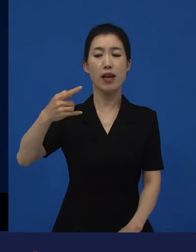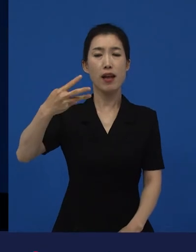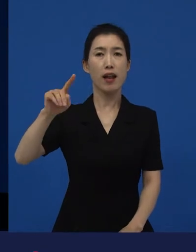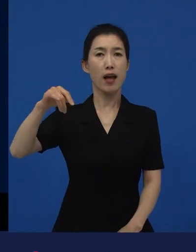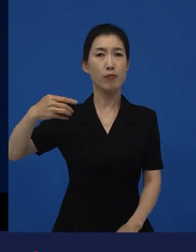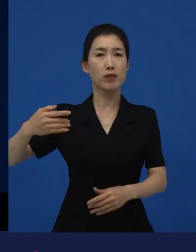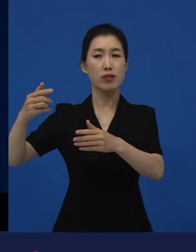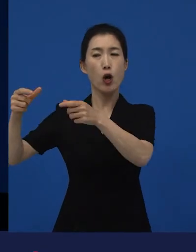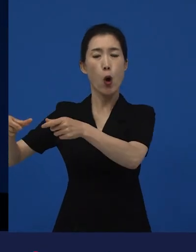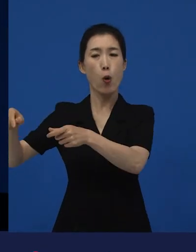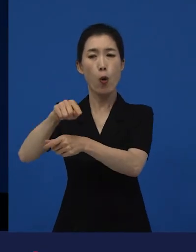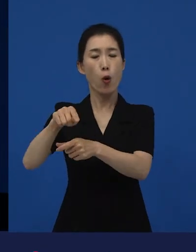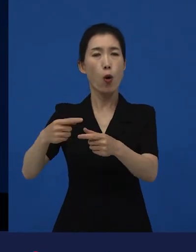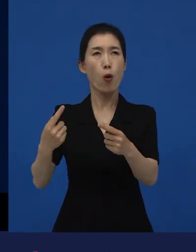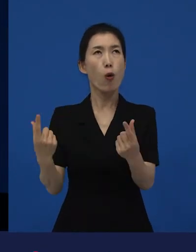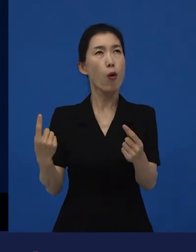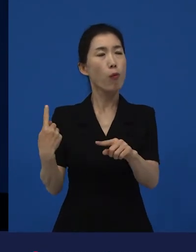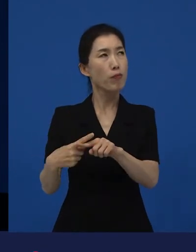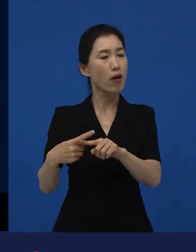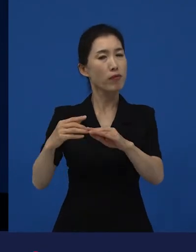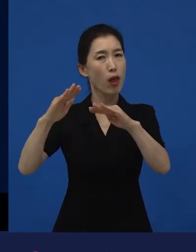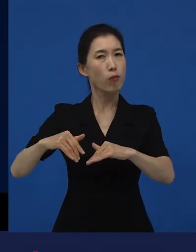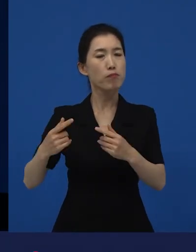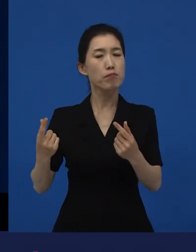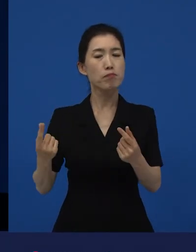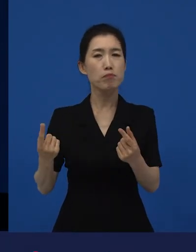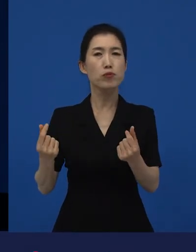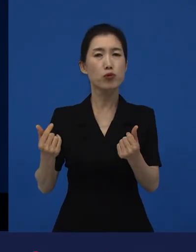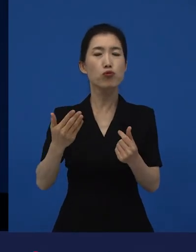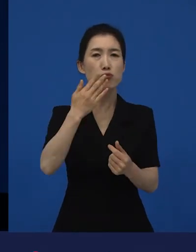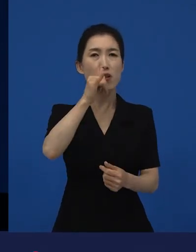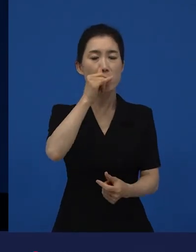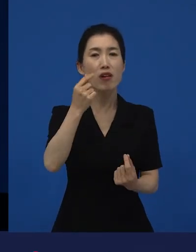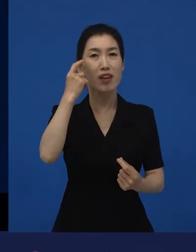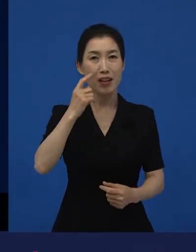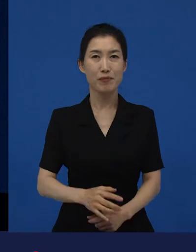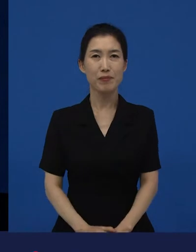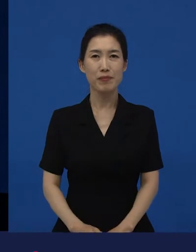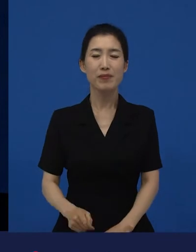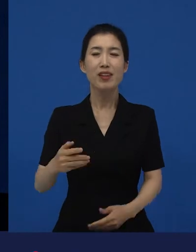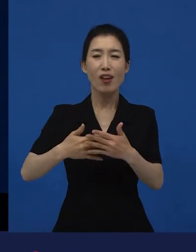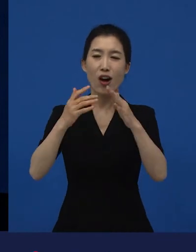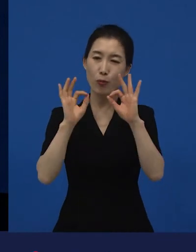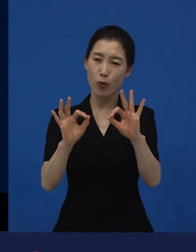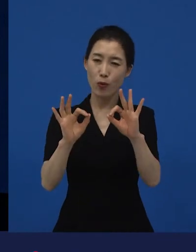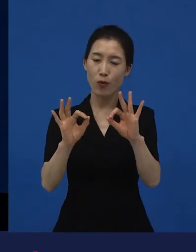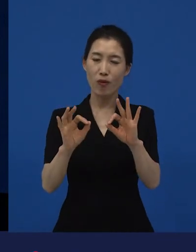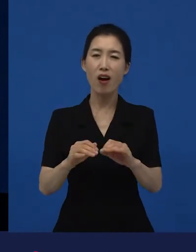그래서 다양성 영화들을 보면서 제가 생각이, ‘아, 내 생각이 짧았구나.‘,